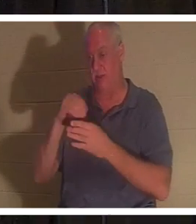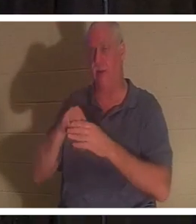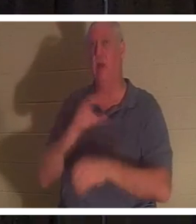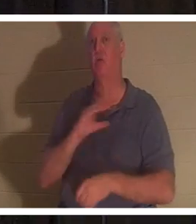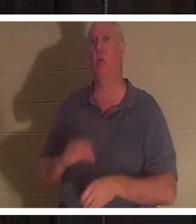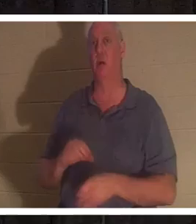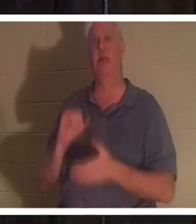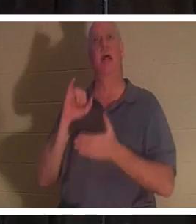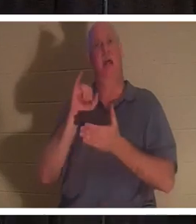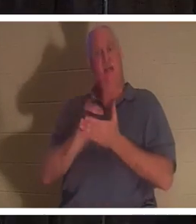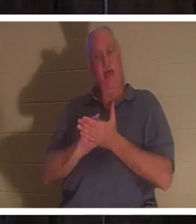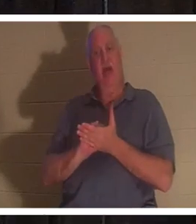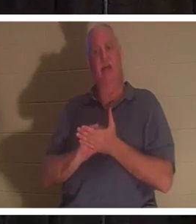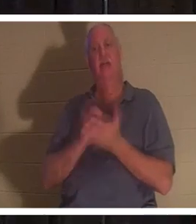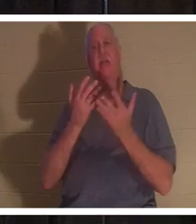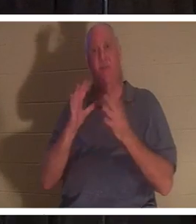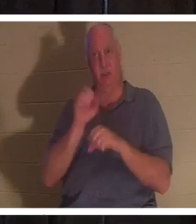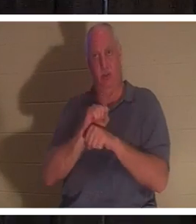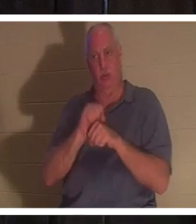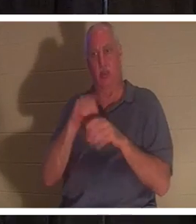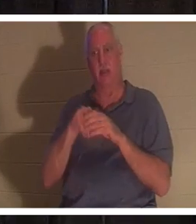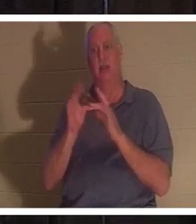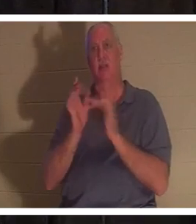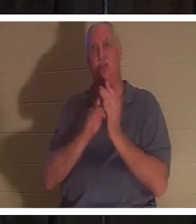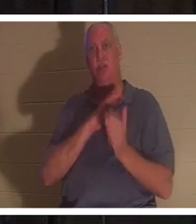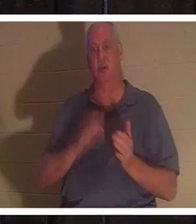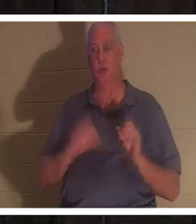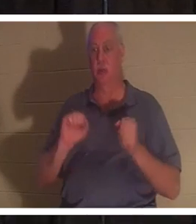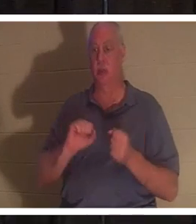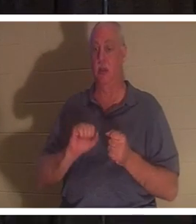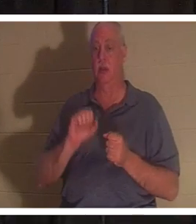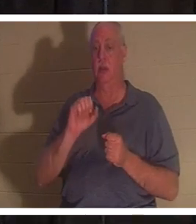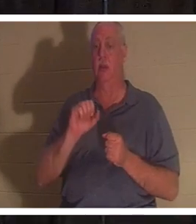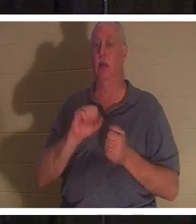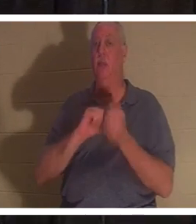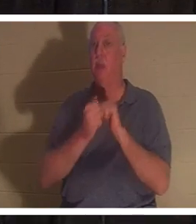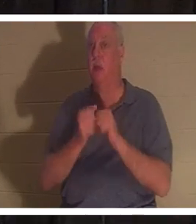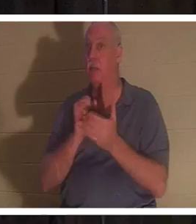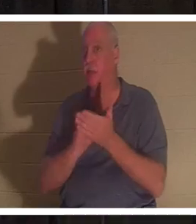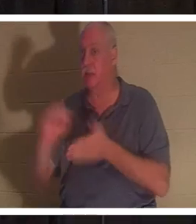耶稣基督完成的工作，你就真正成为圣人。 “圣人”这个词来源于“被成圣”，